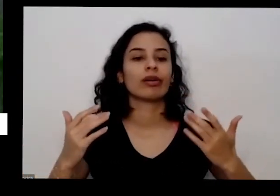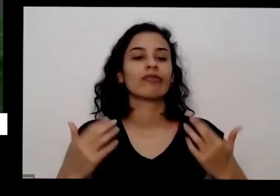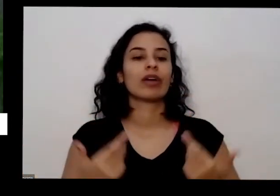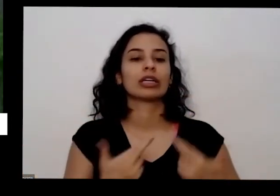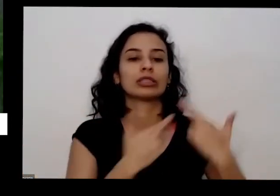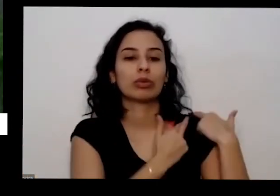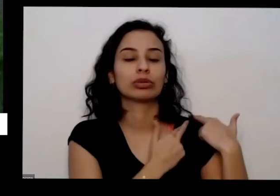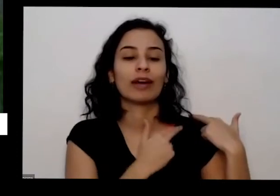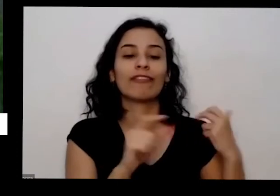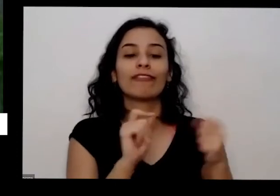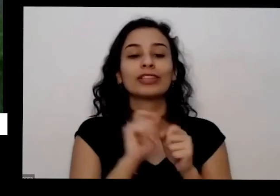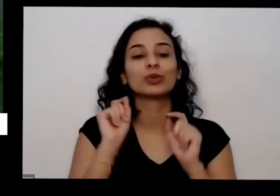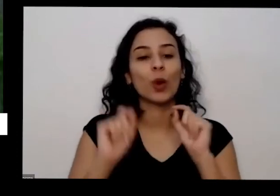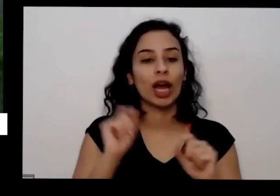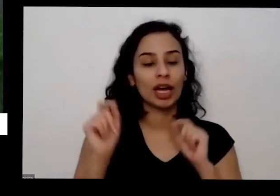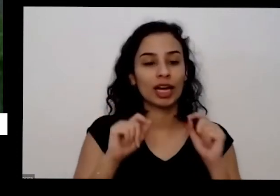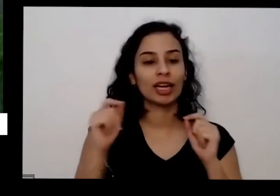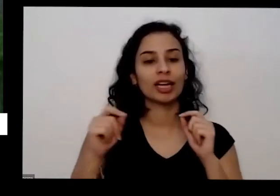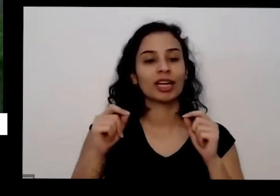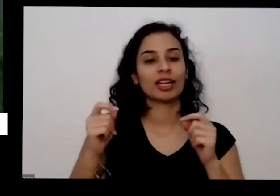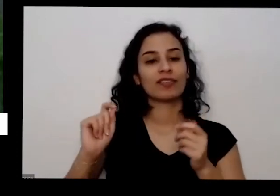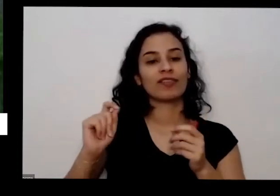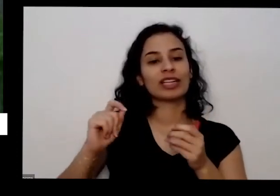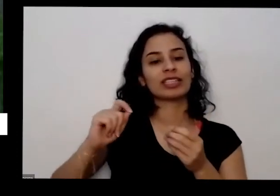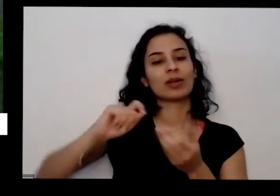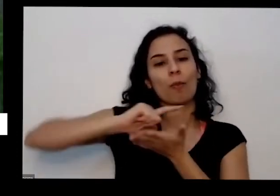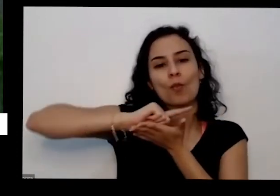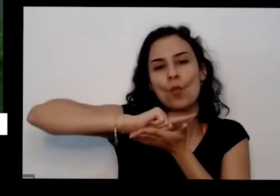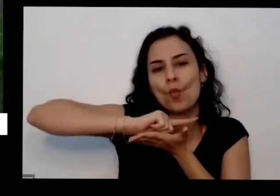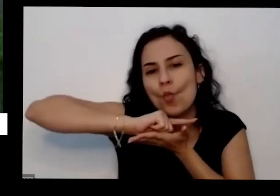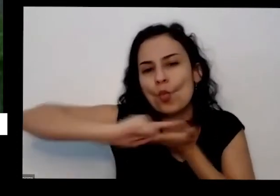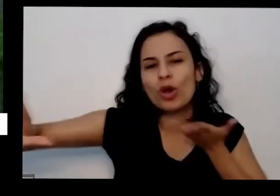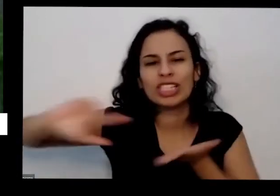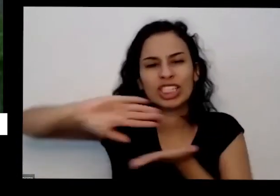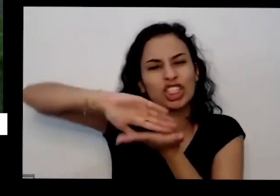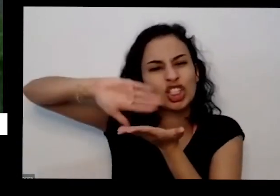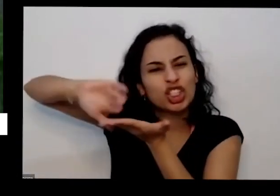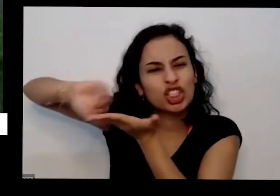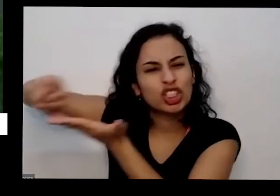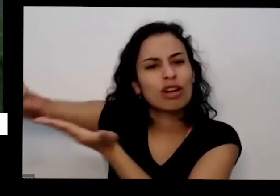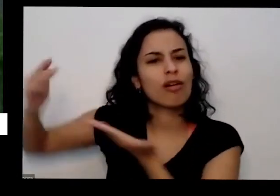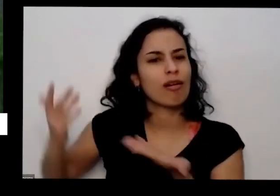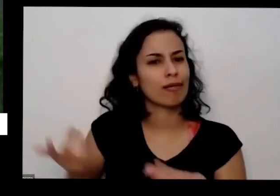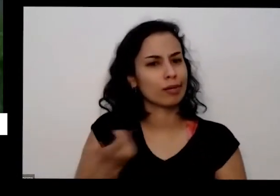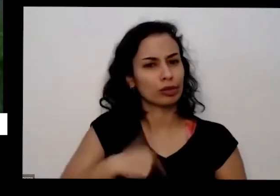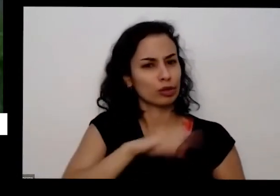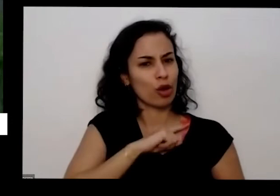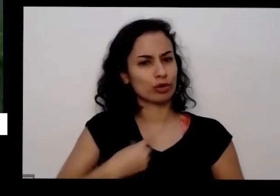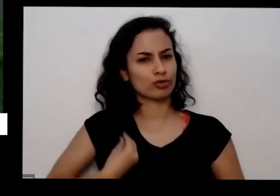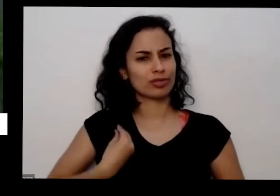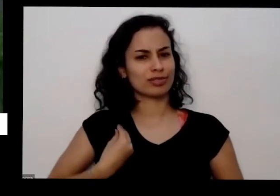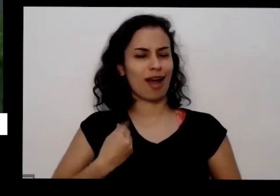cima sem nem a gente está no estado lá por conta da lavanderia Tava com uns três meses que ninguém